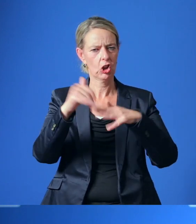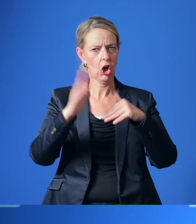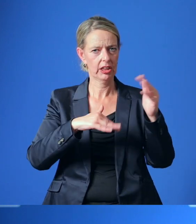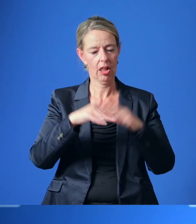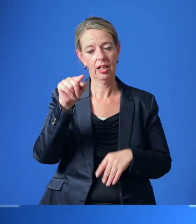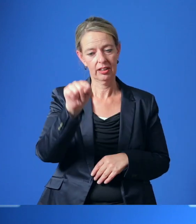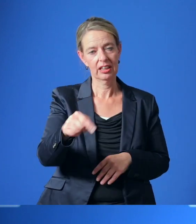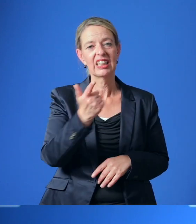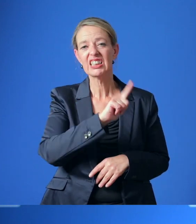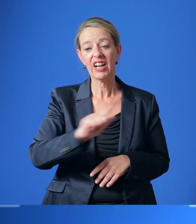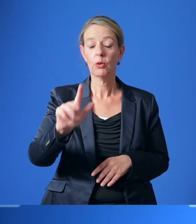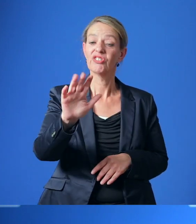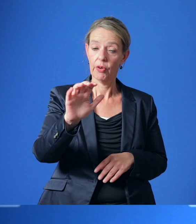im Jahr 2050 zu mindern.